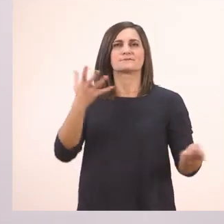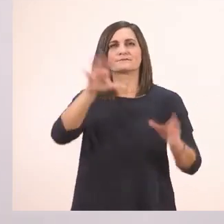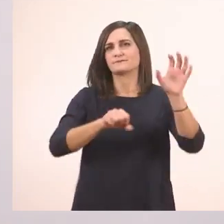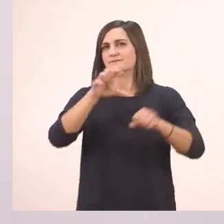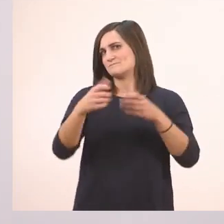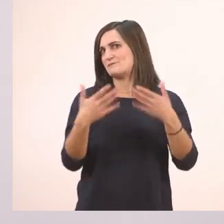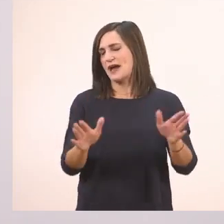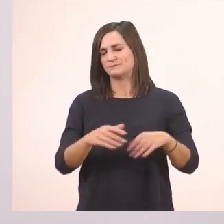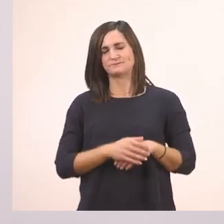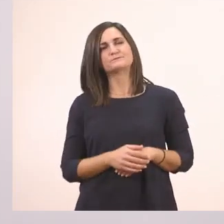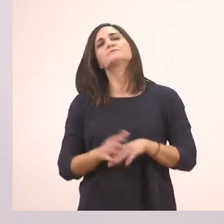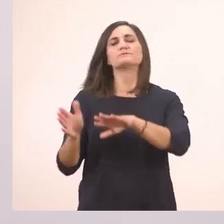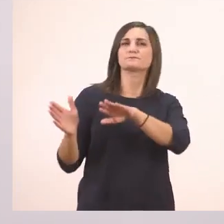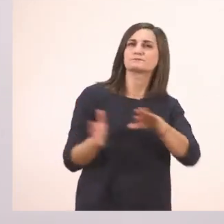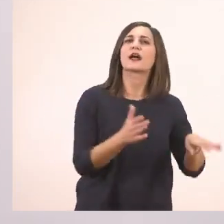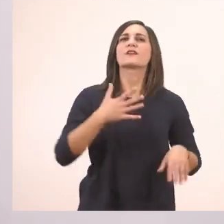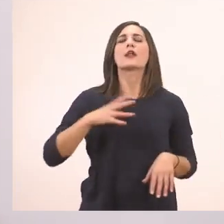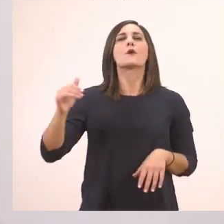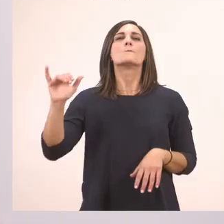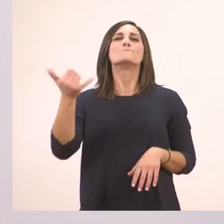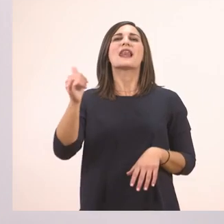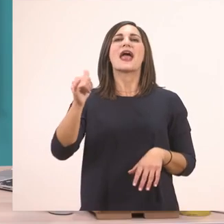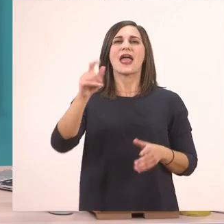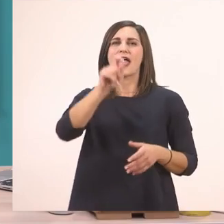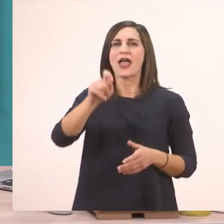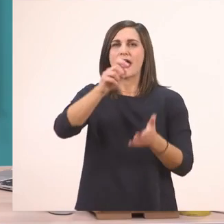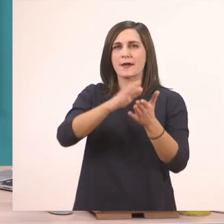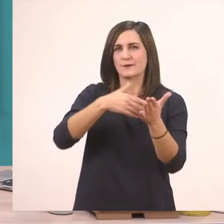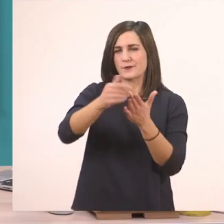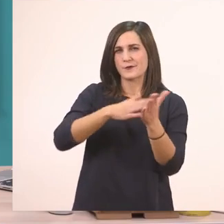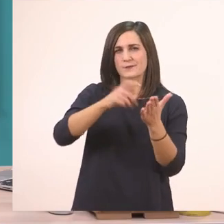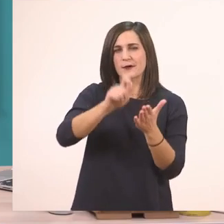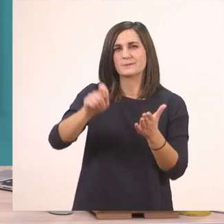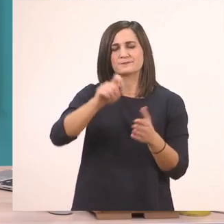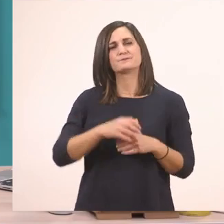Θέλω τώρα να πάρετε την μπλε, να πάρω κι εγώ τον μπλε μου μαρκαδόρο, γιατί κρατούσα τον μαύρο.